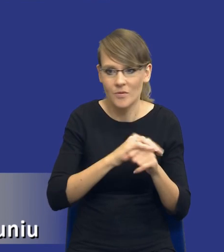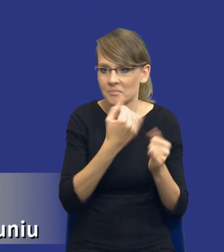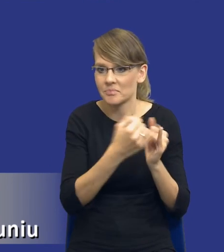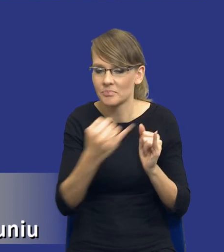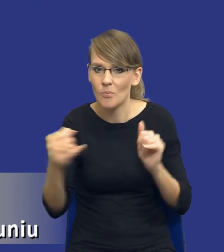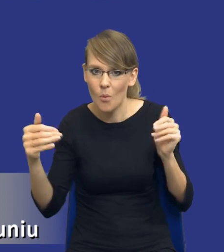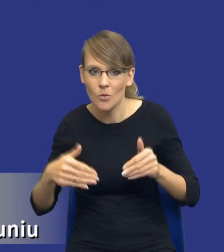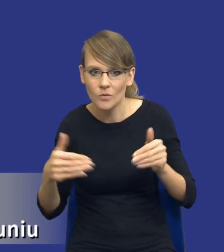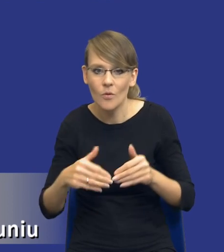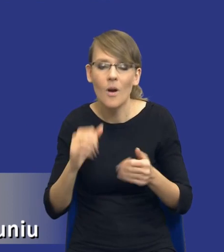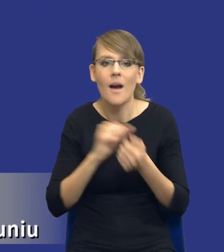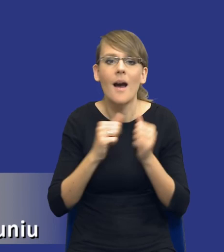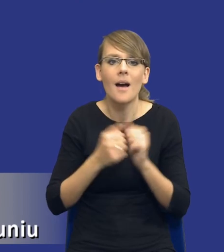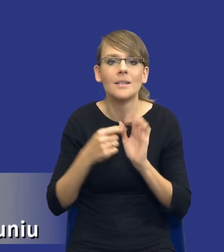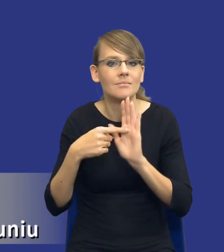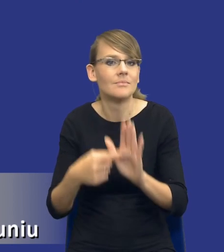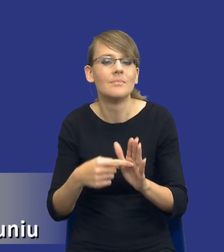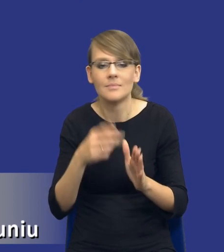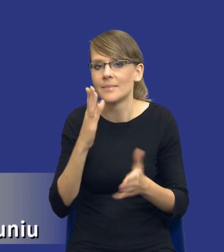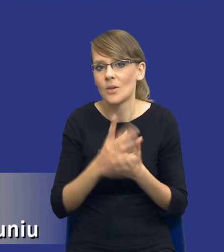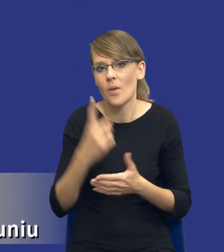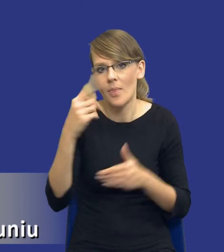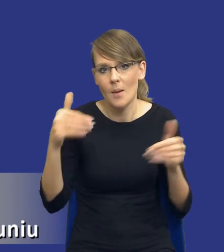bądź wskazanie, że jest łącznie jedna możliwość wykonania tego zamówienia.